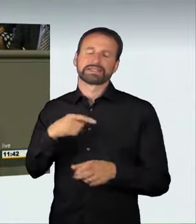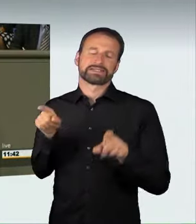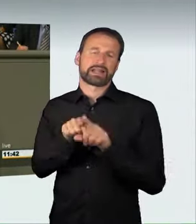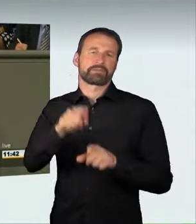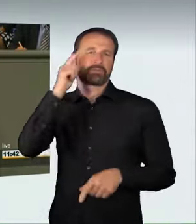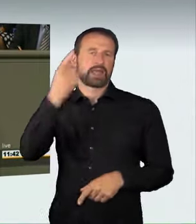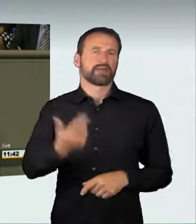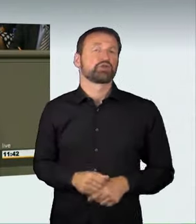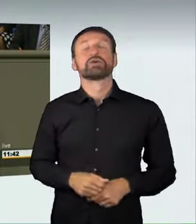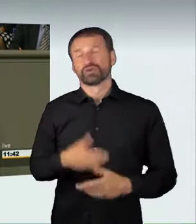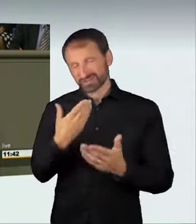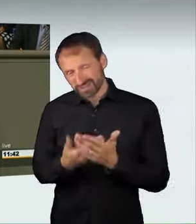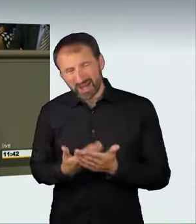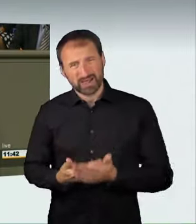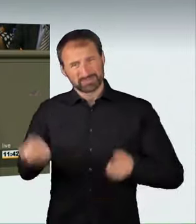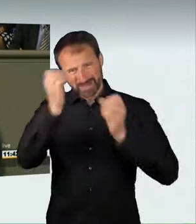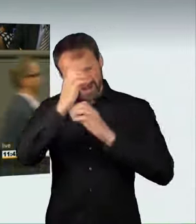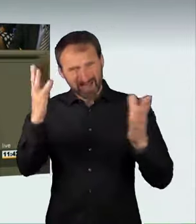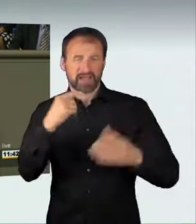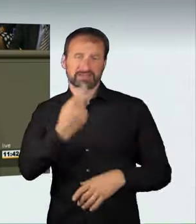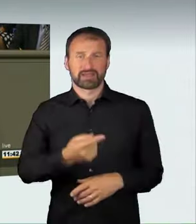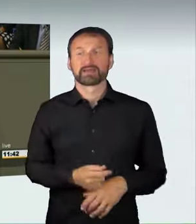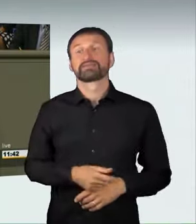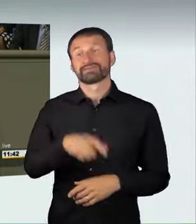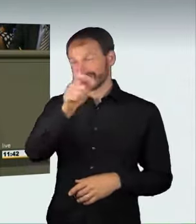Nicht nur diejenigen, die sich an den Rennen beteiligen,